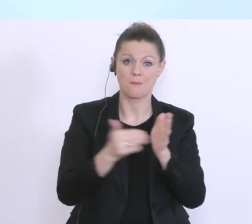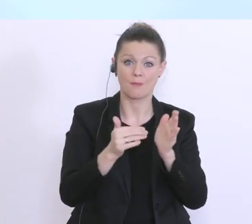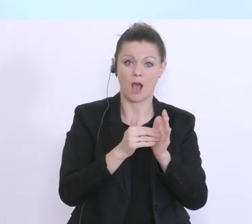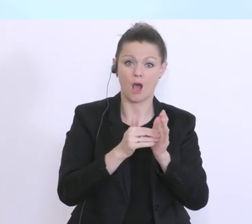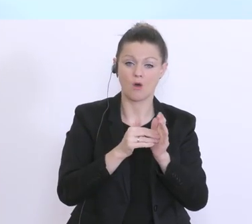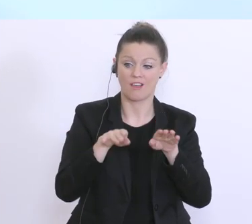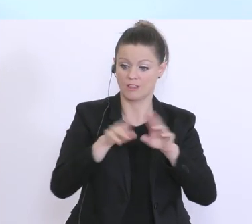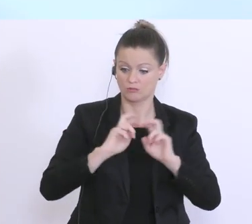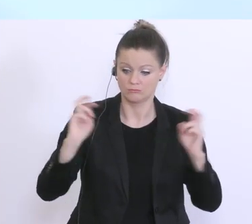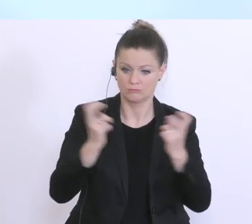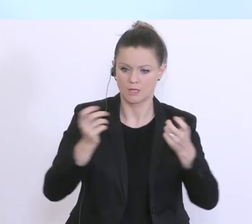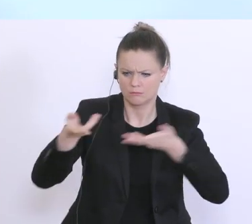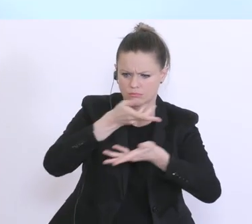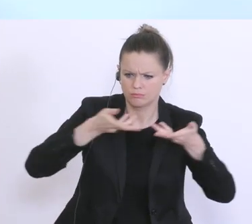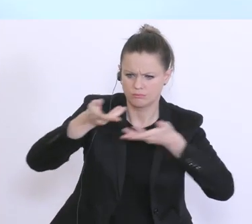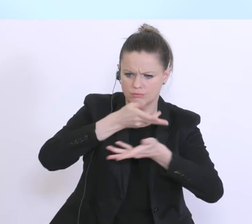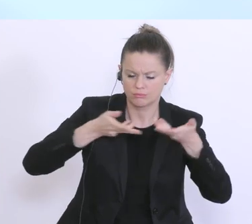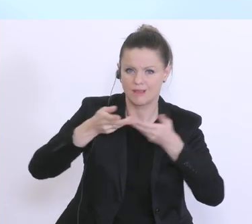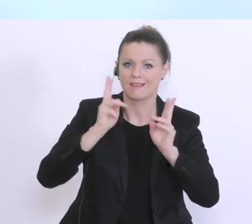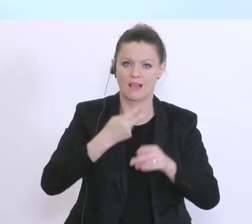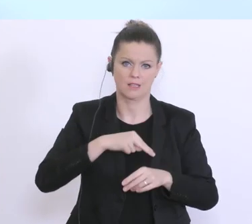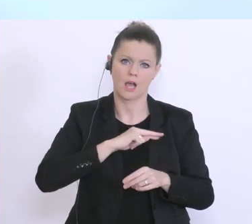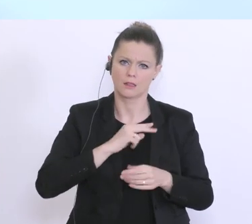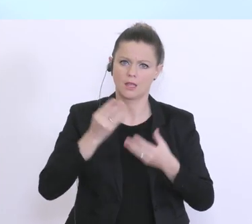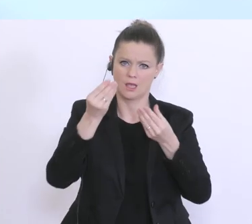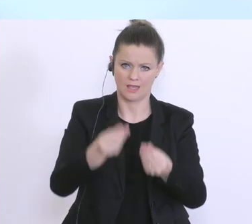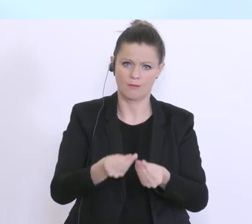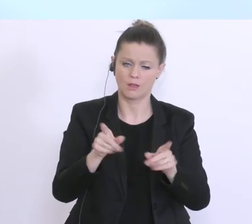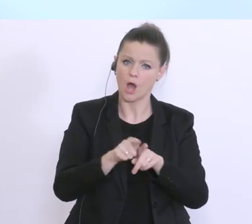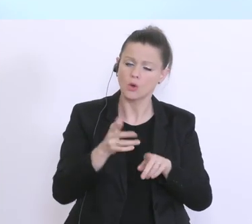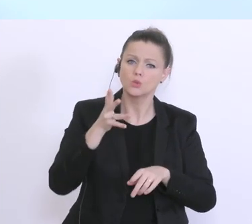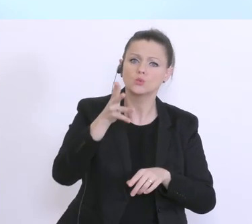das kann ich garantieren und bin zuversichtlich, dass wir auch diese außergewöhnliche